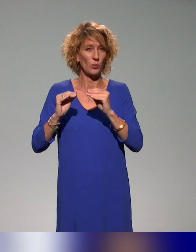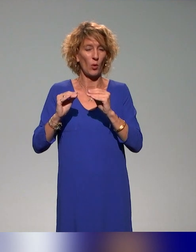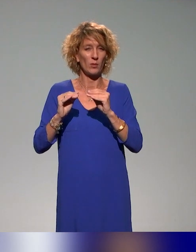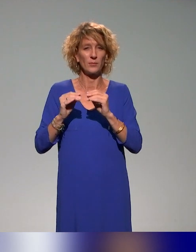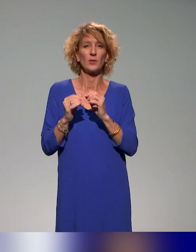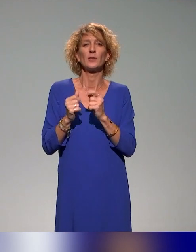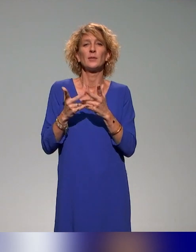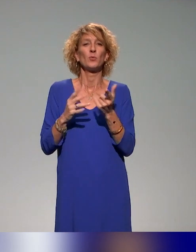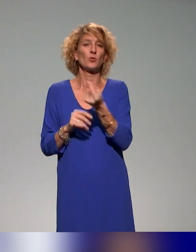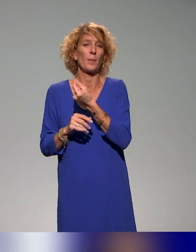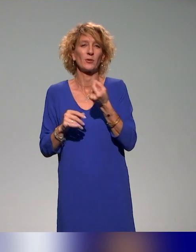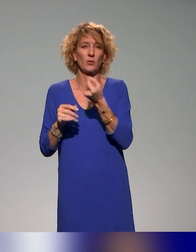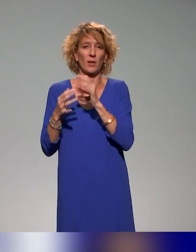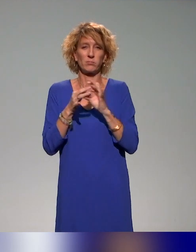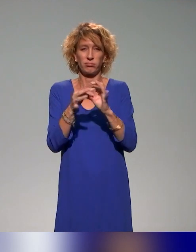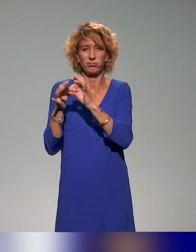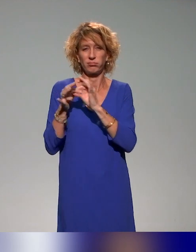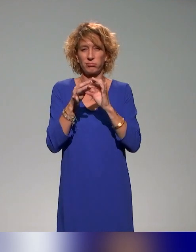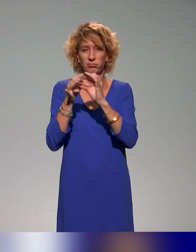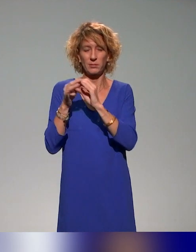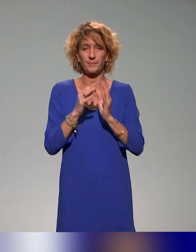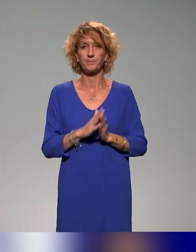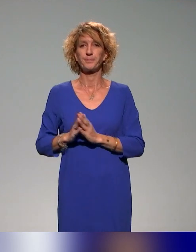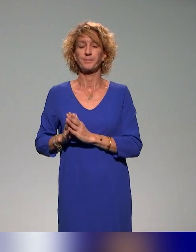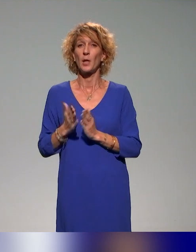Le projet INCLUDE traite de quatre axes.